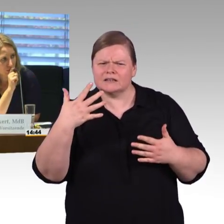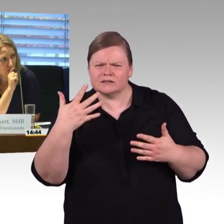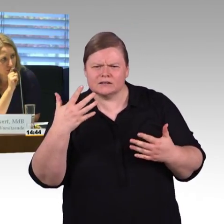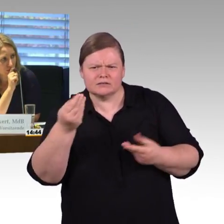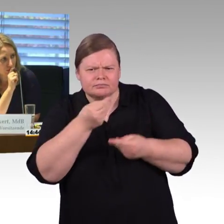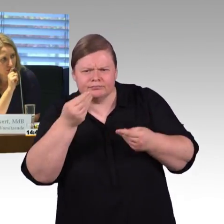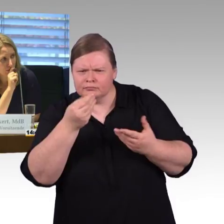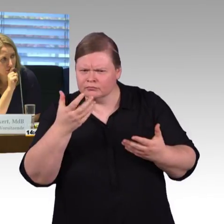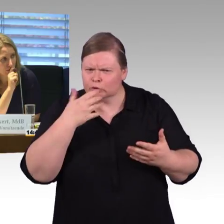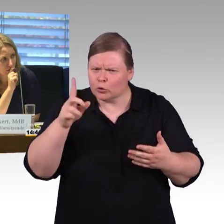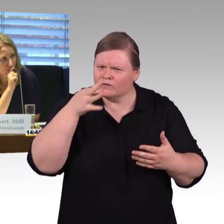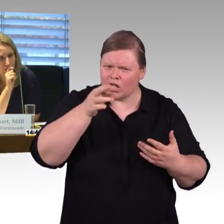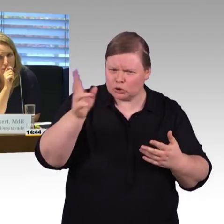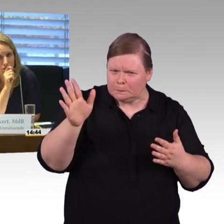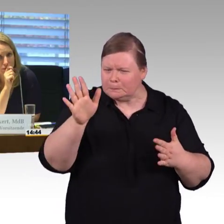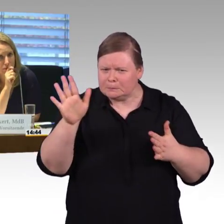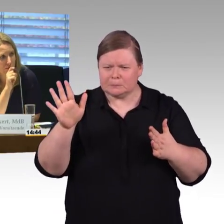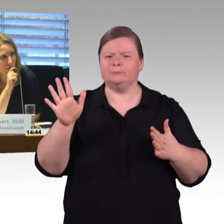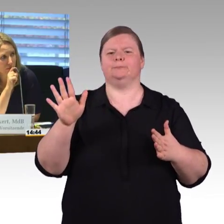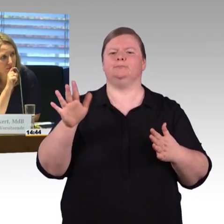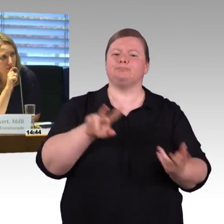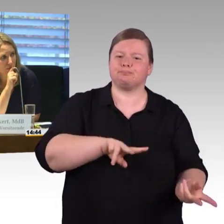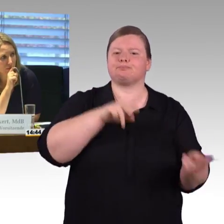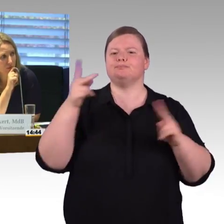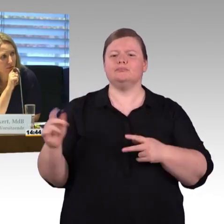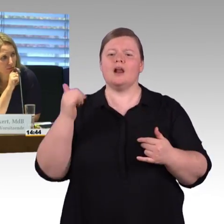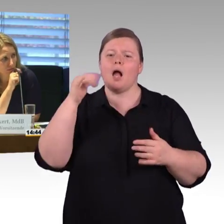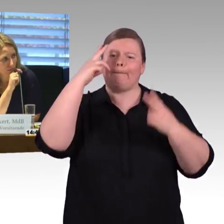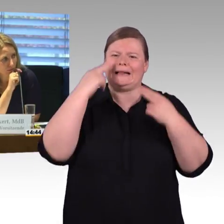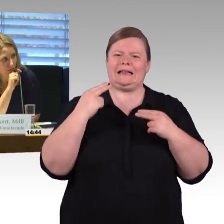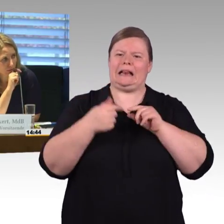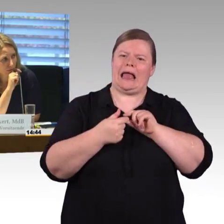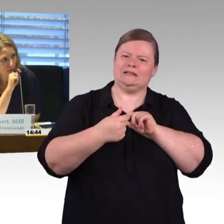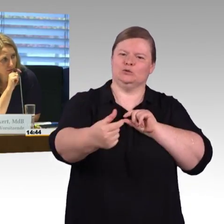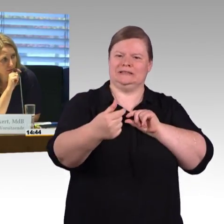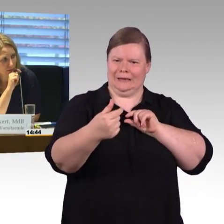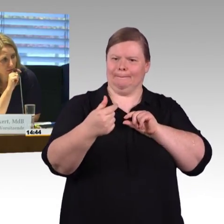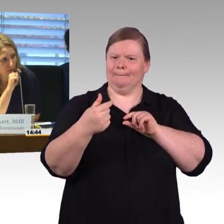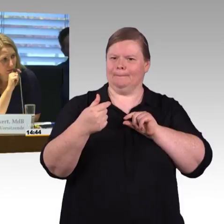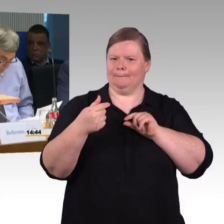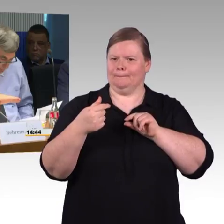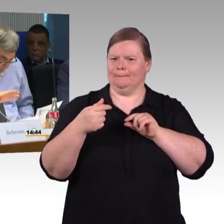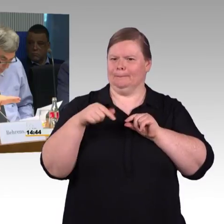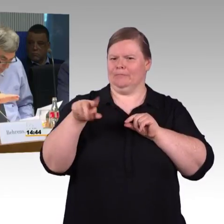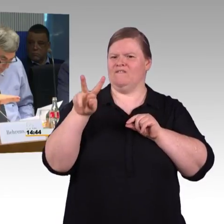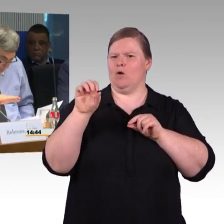(Rednerwechsel) Moment. Wolmirstedt ist schon richtig. Ich hatte aber auch den Fernverkehr also Stendal, angesprochen, ICE Halt.